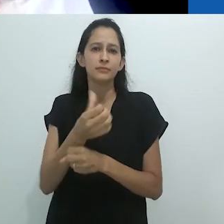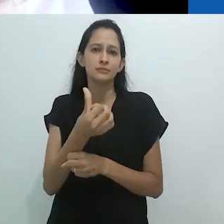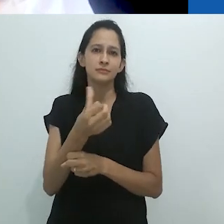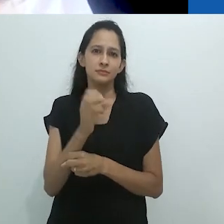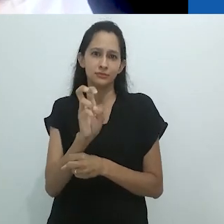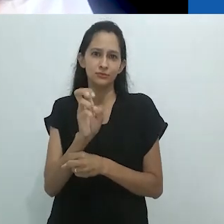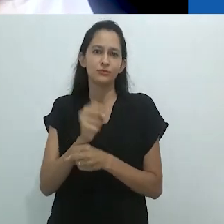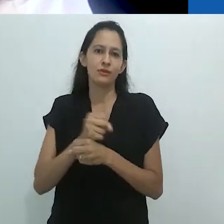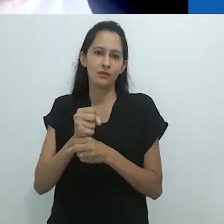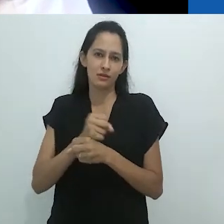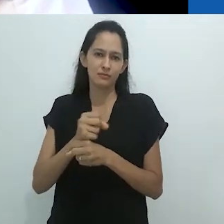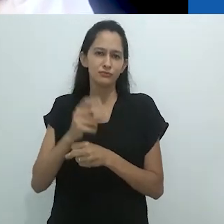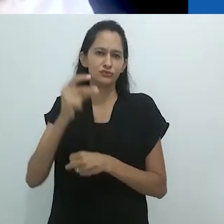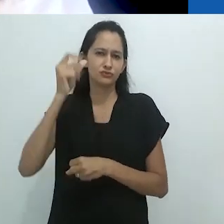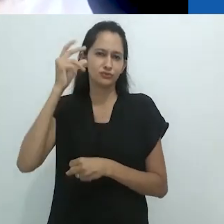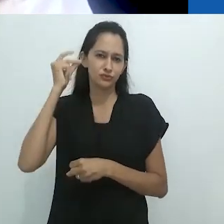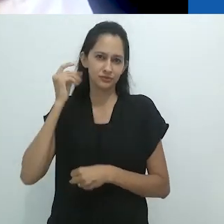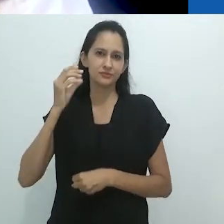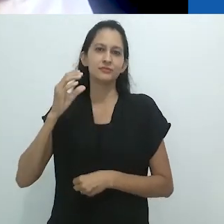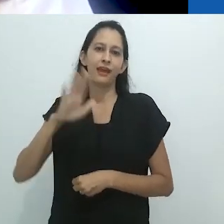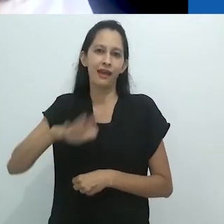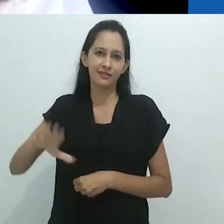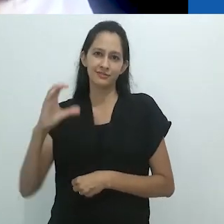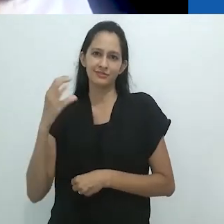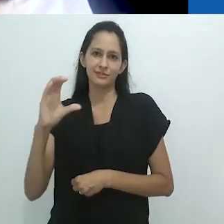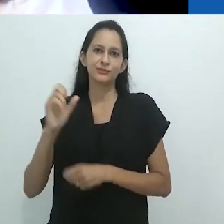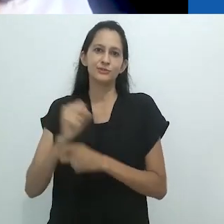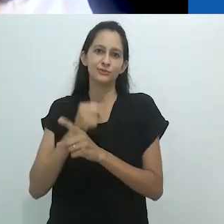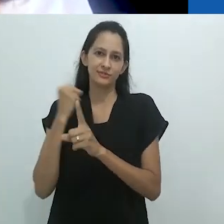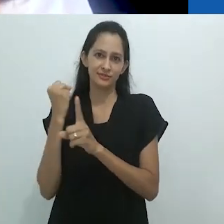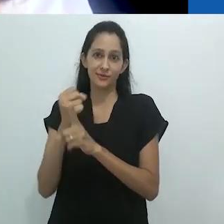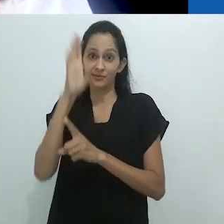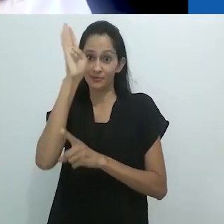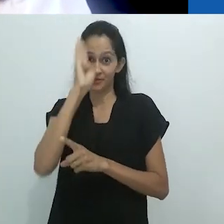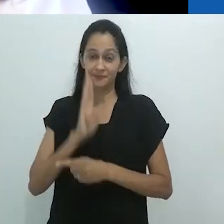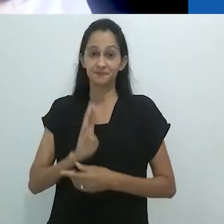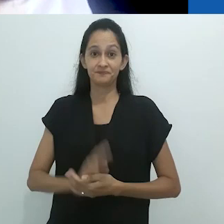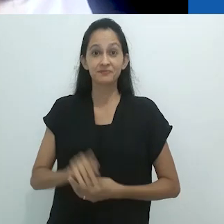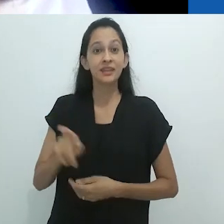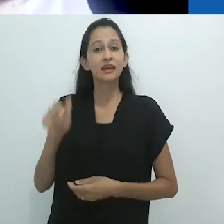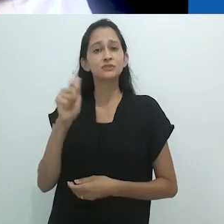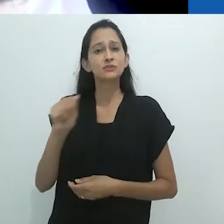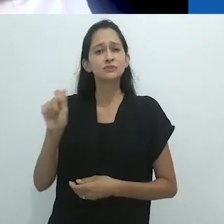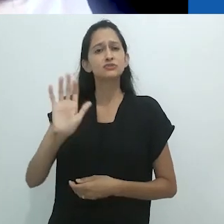Nossa Associação tem enfrentado o desafio de articular à produção científica